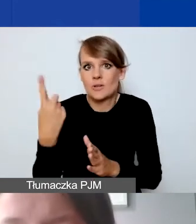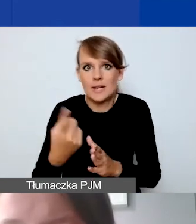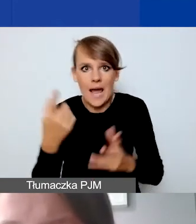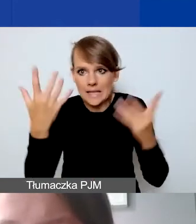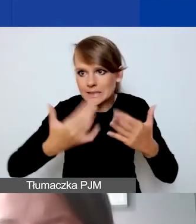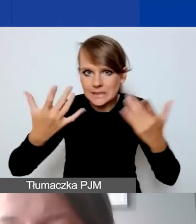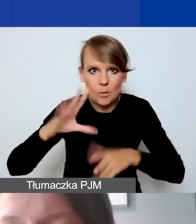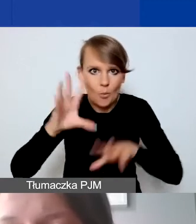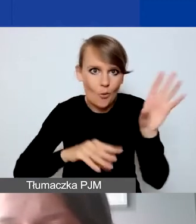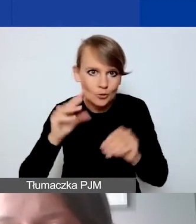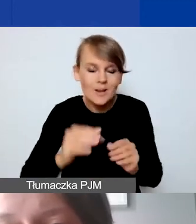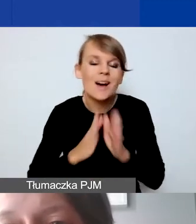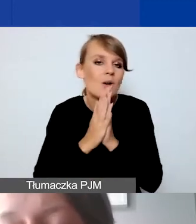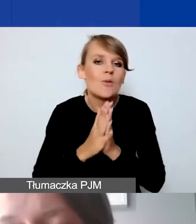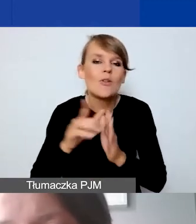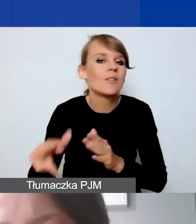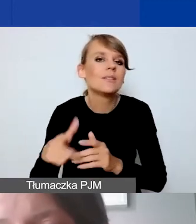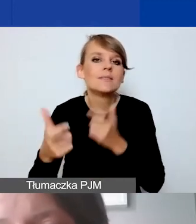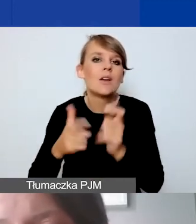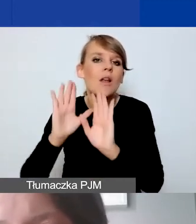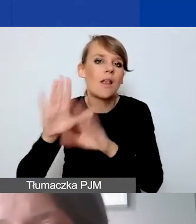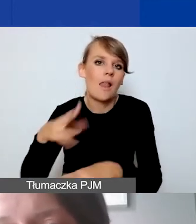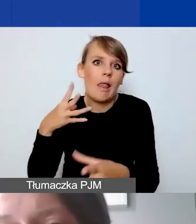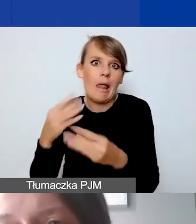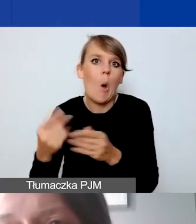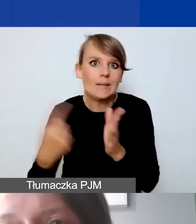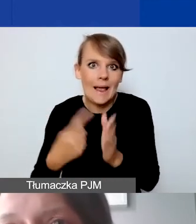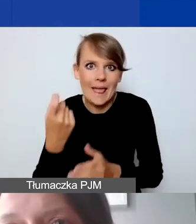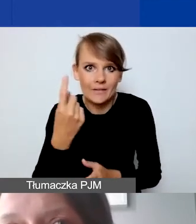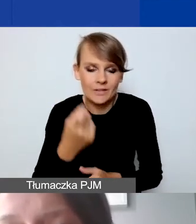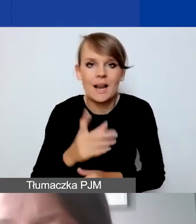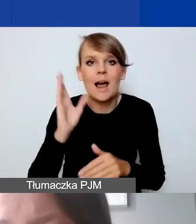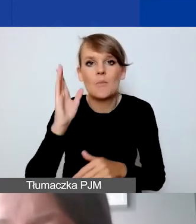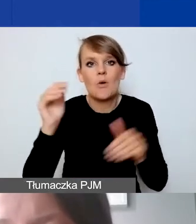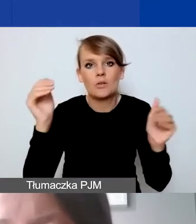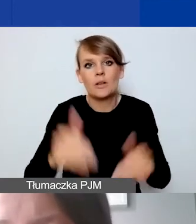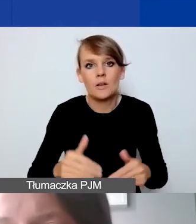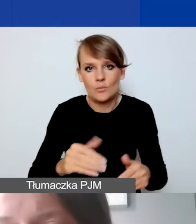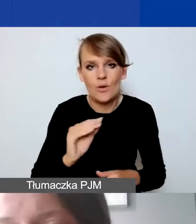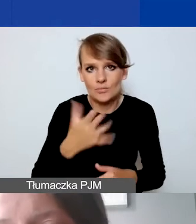proszę nie zostawiać tego na ostatnią chwilę. Żeby nie było zawodu, że potem przy samym składaniu wniosku,